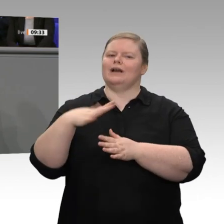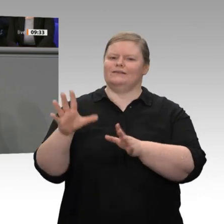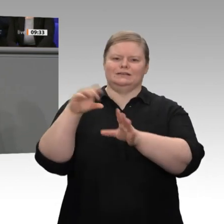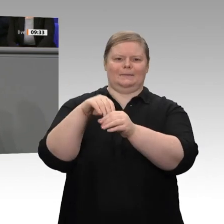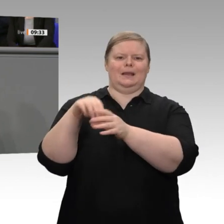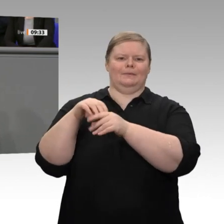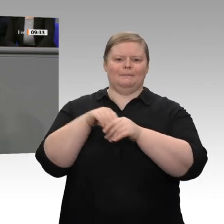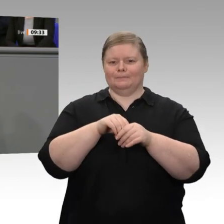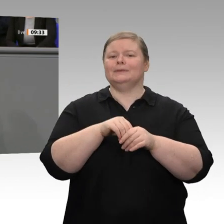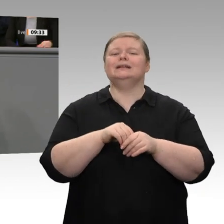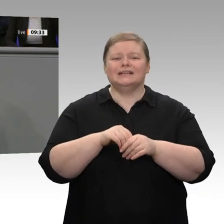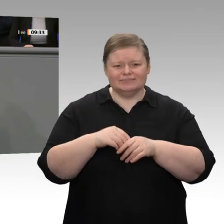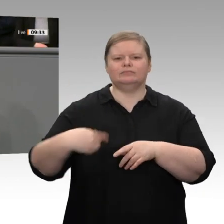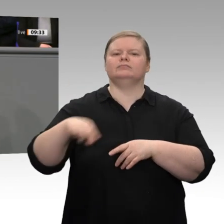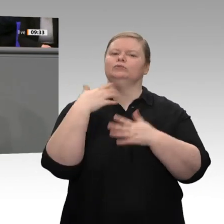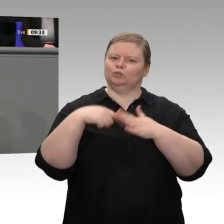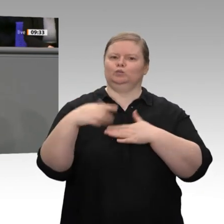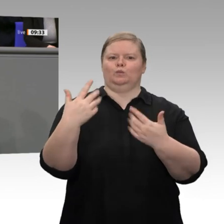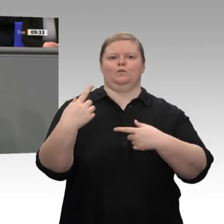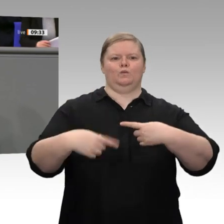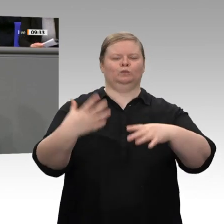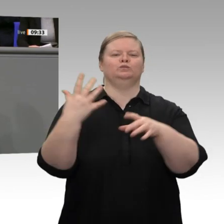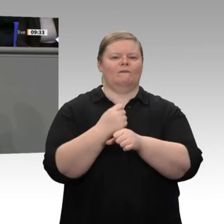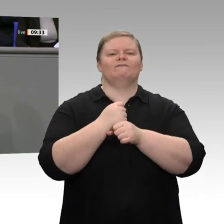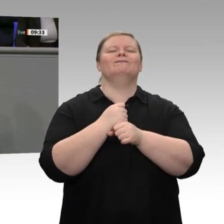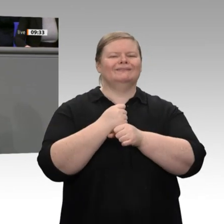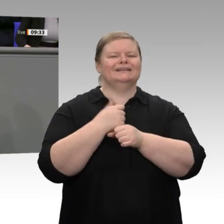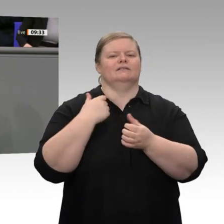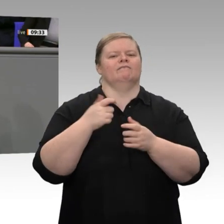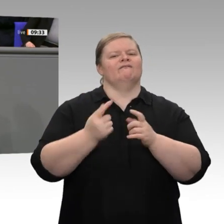Niedrigzinspolitik befeuert. Sie begründet diese Nullzinspolitik - lassen Sie